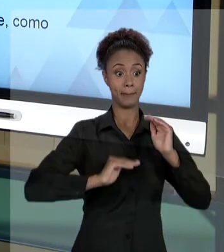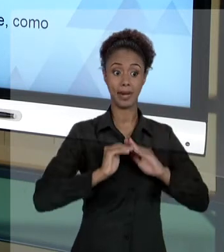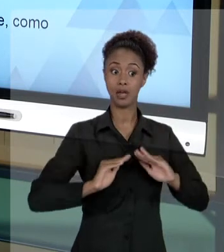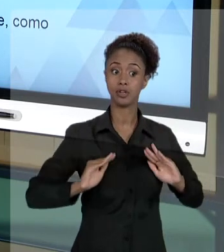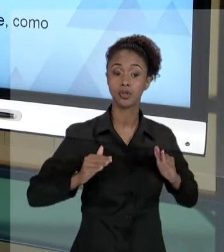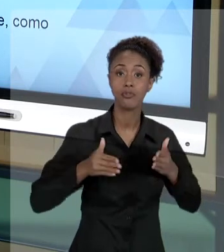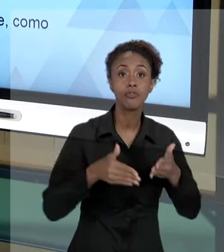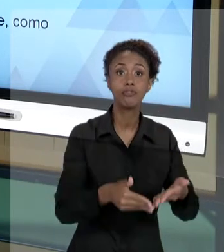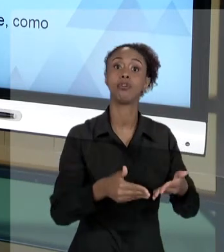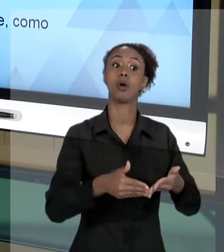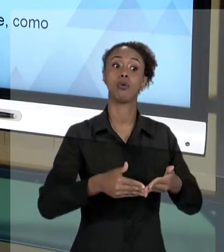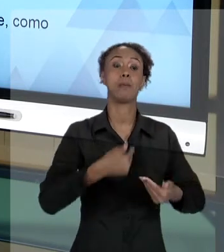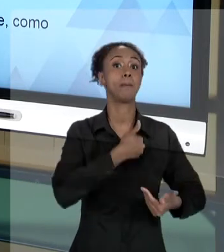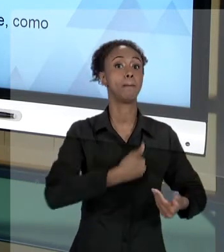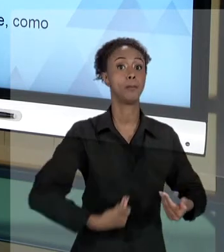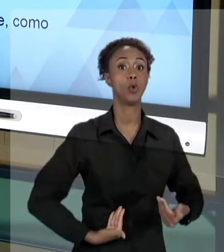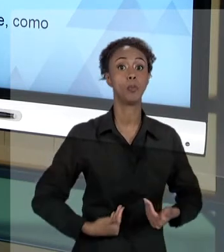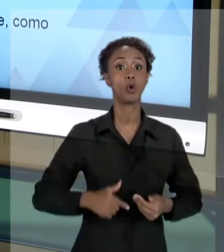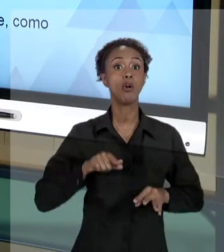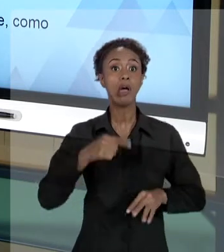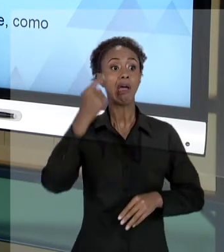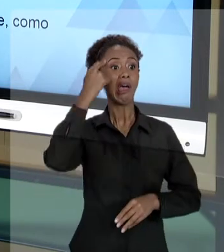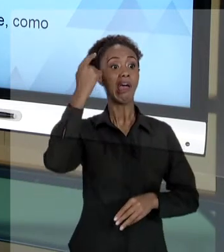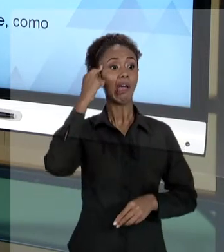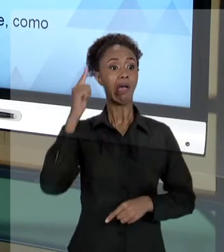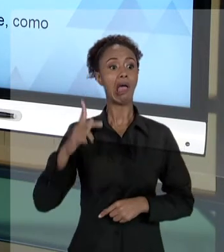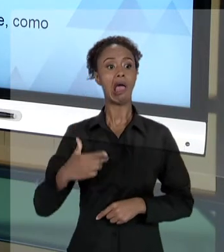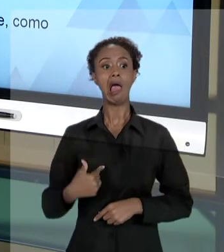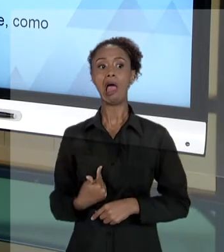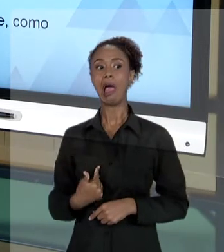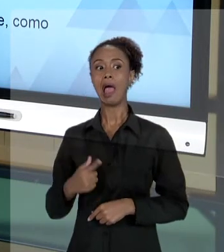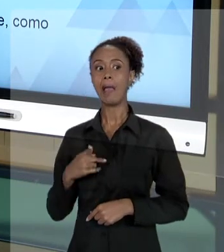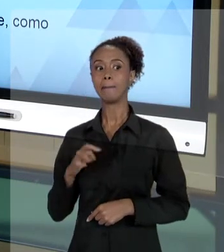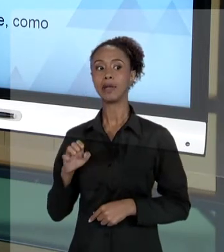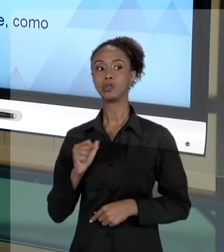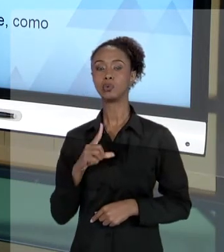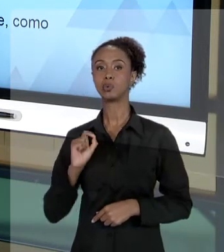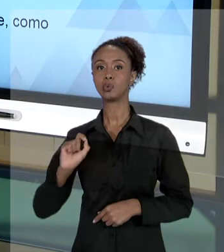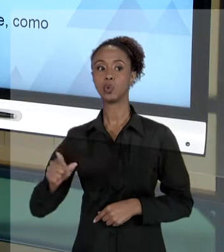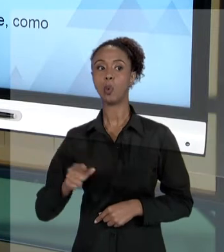COISAS, AS ATIVIDADES, O AGIR PARA O LADO PESSOAL. EU DOU UM EXEMPLO A RESPEITO, SOBRETUDO,